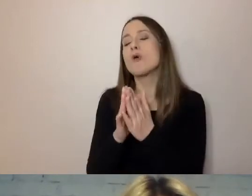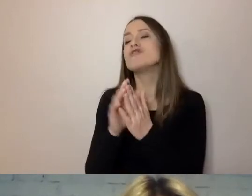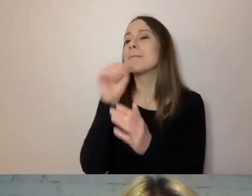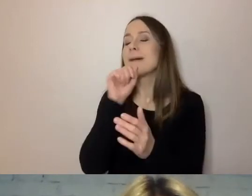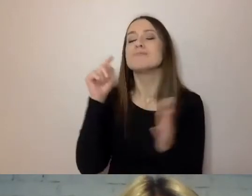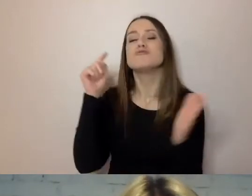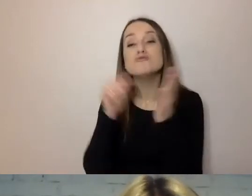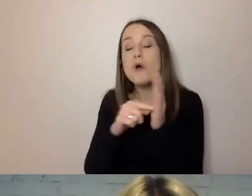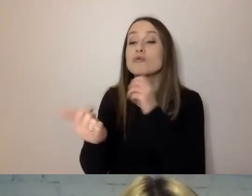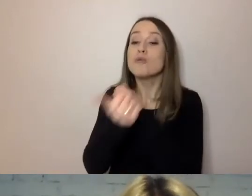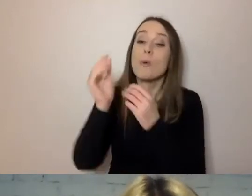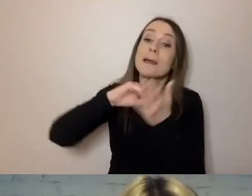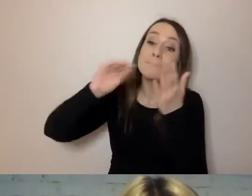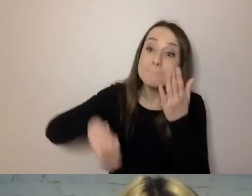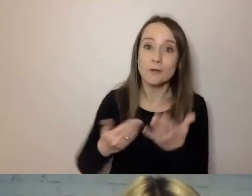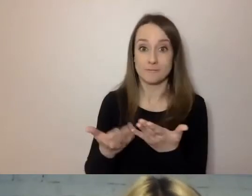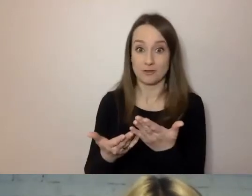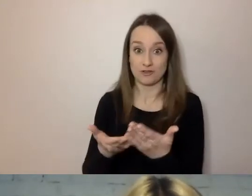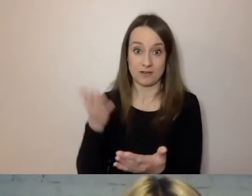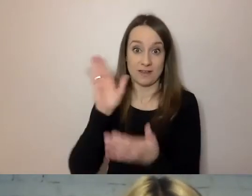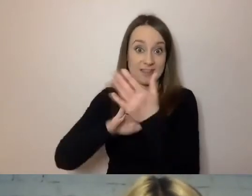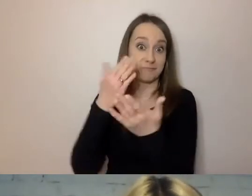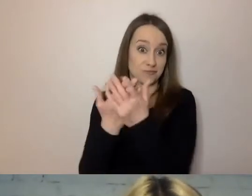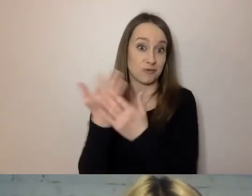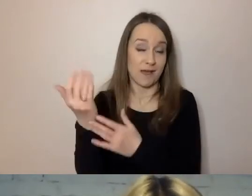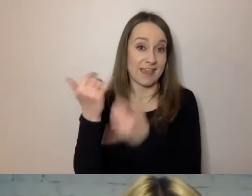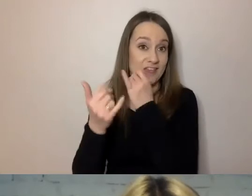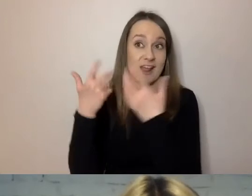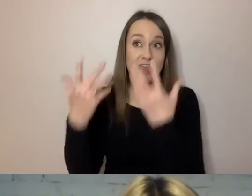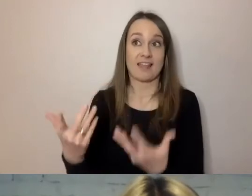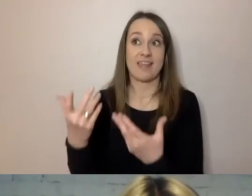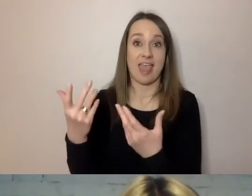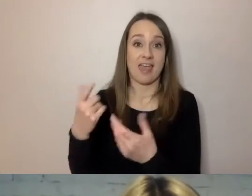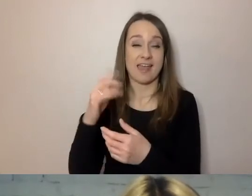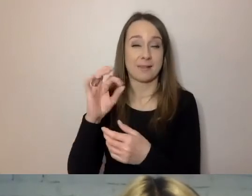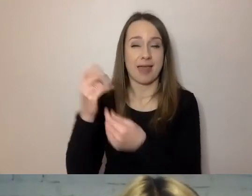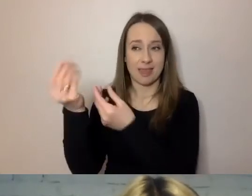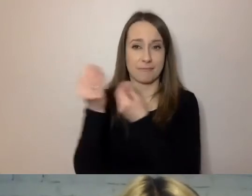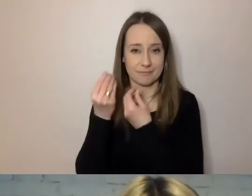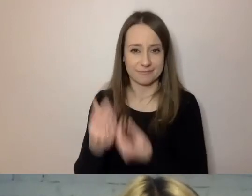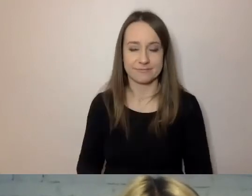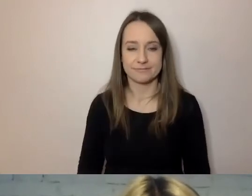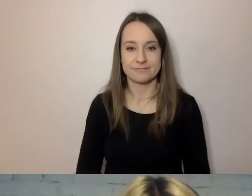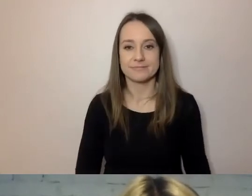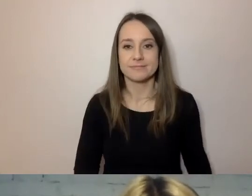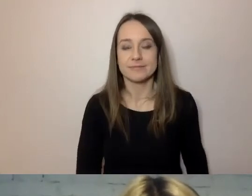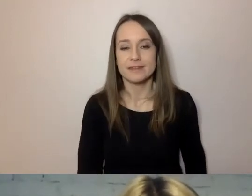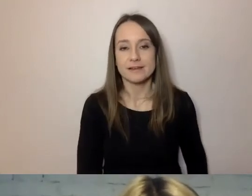Jeśli np. chcemy od babci jakiś dobry spadek dostać. To jedno z tych słówek. Tych słówek jest więcej.